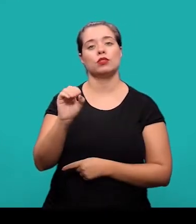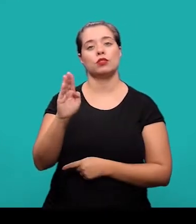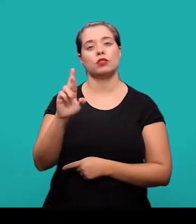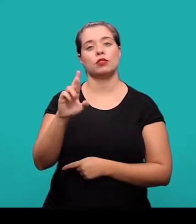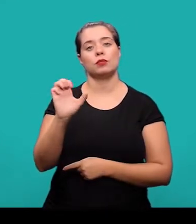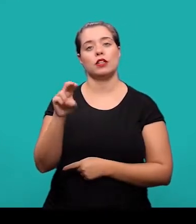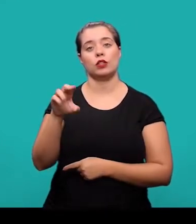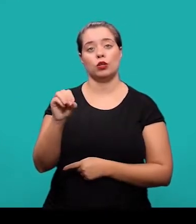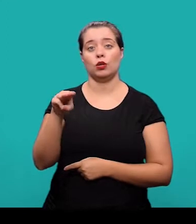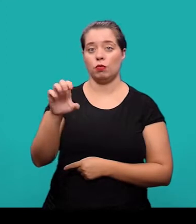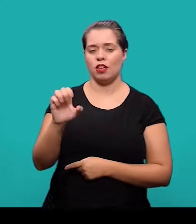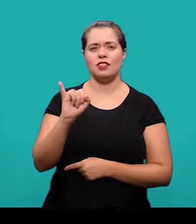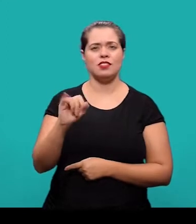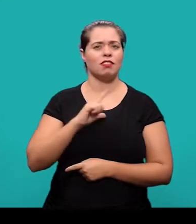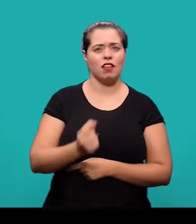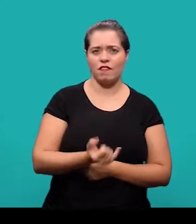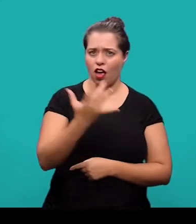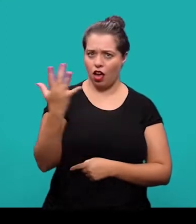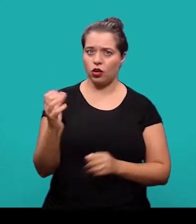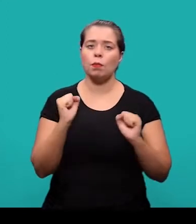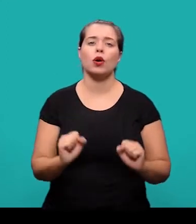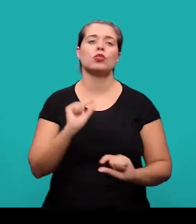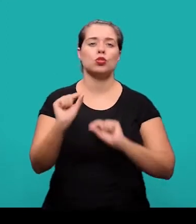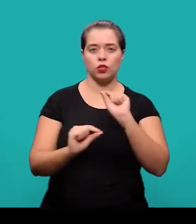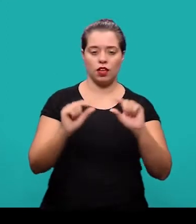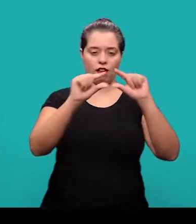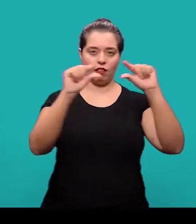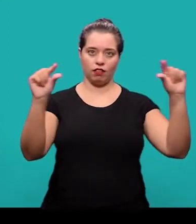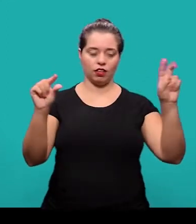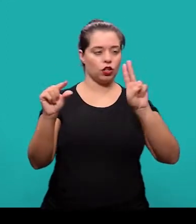Quando houver mais de um autor, os nomes podem ser grafados na mesma linha